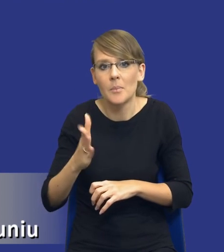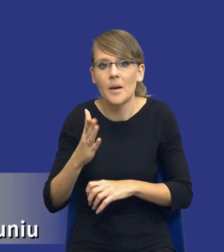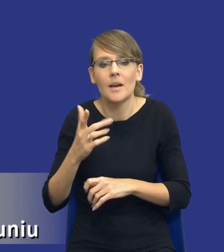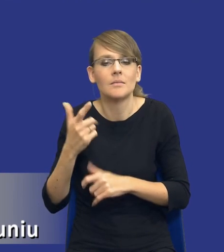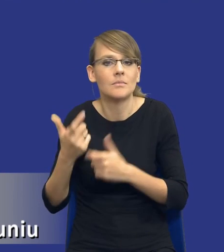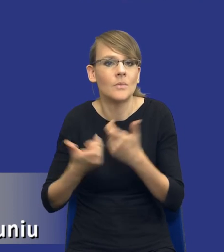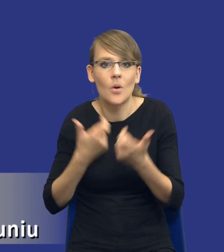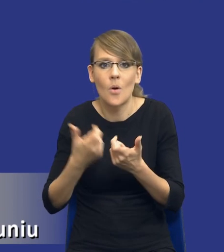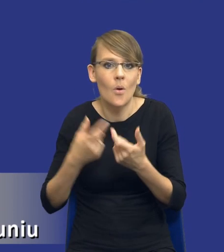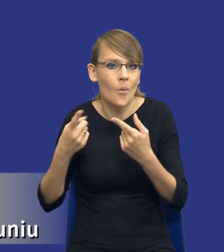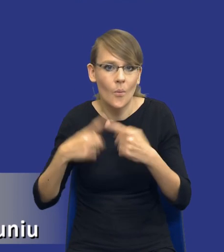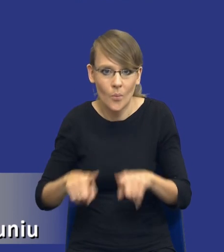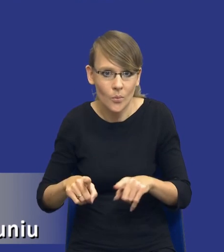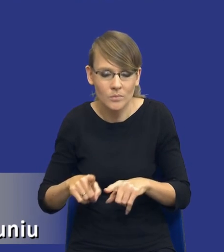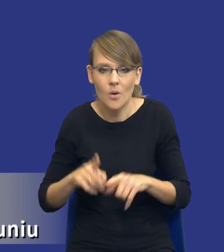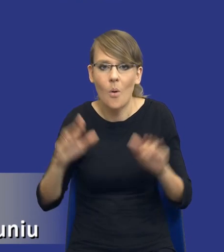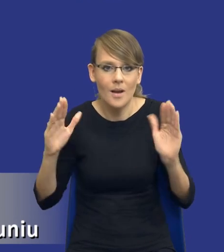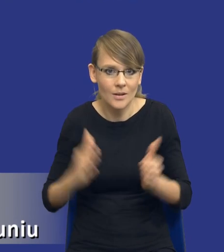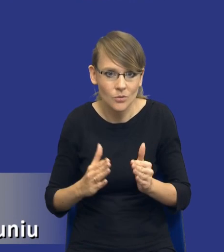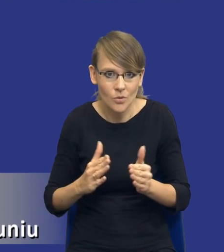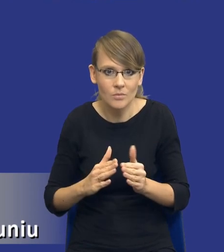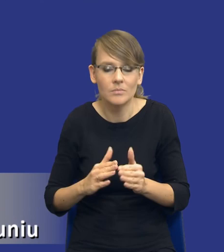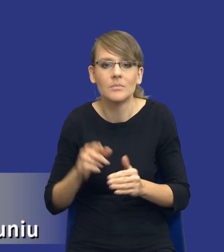krótki sposób, raczej bym powiedział ograniczony, dlatego, że będą to zakupy